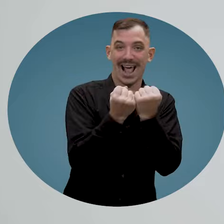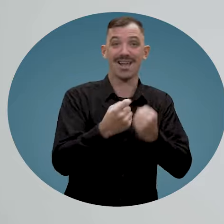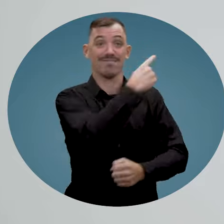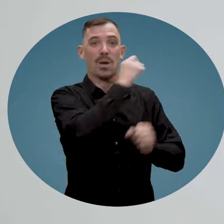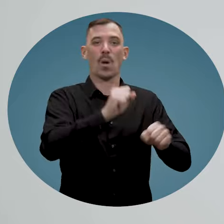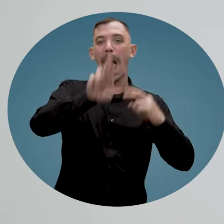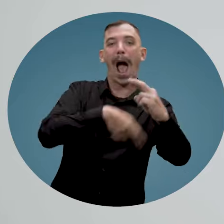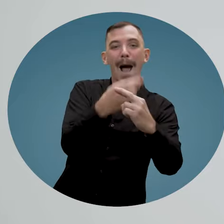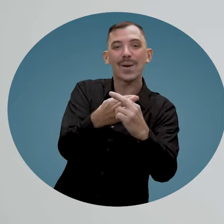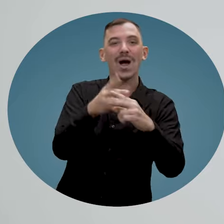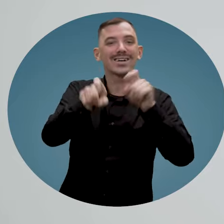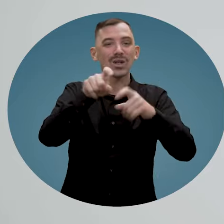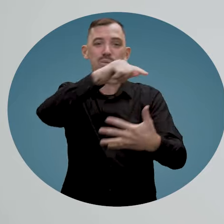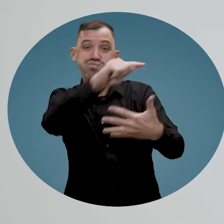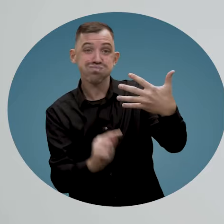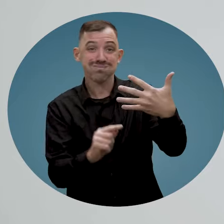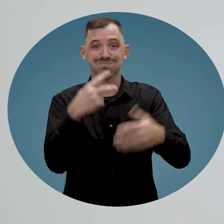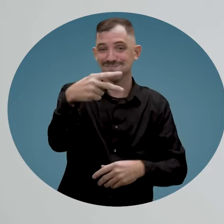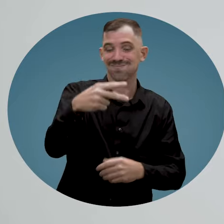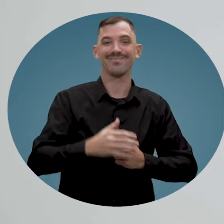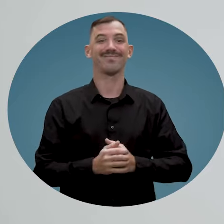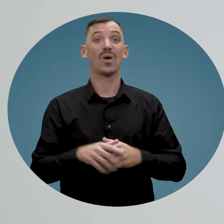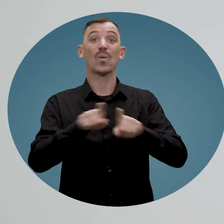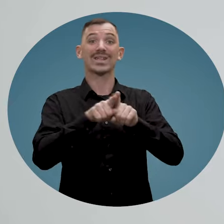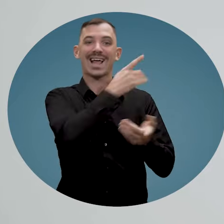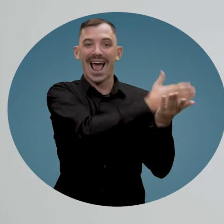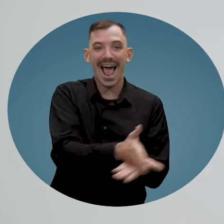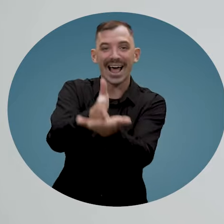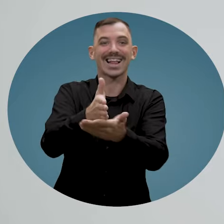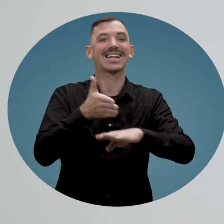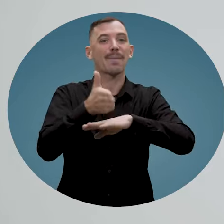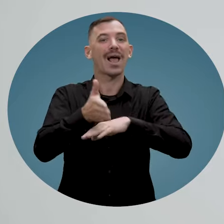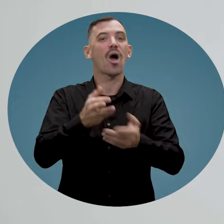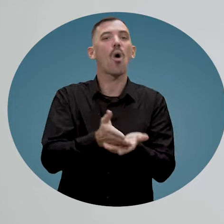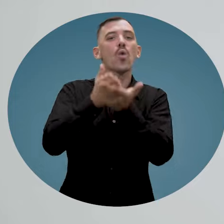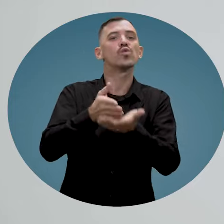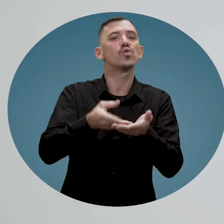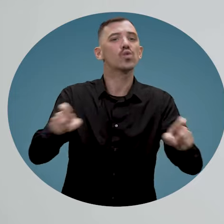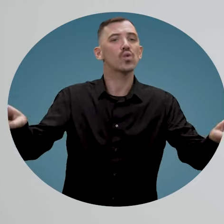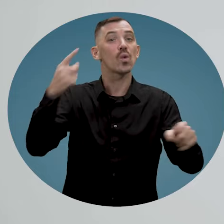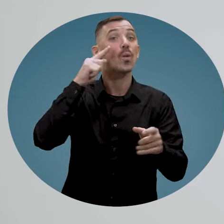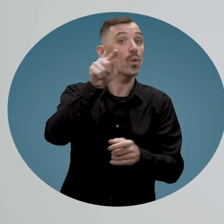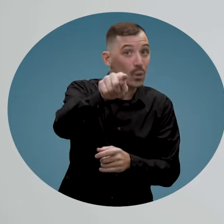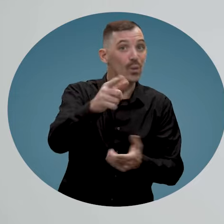vos questions et vous aidera à accéder aux ressources mises à votre disposition pour vous permettre d'engager